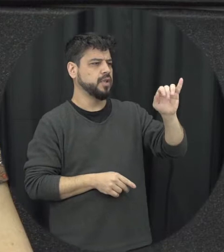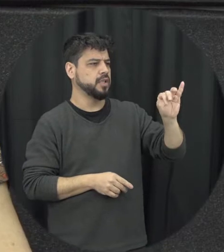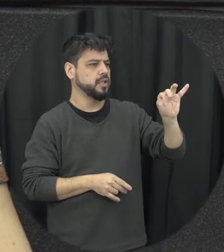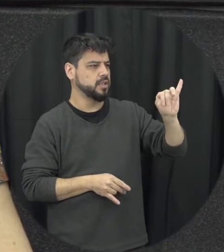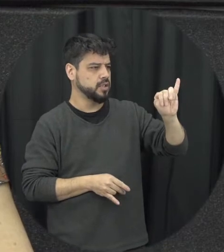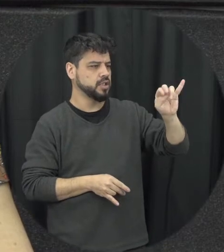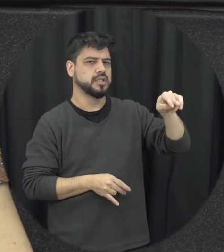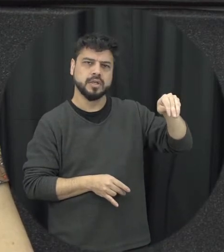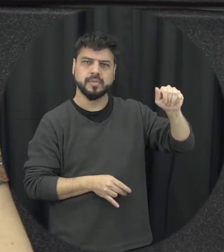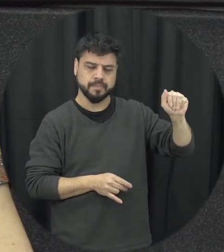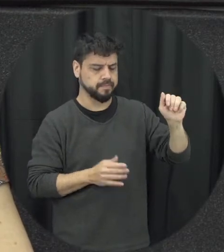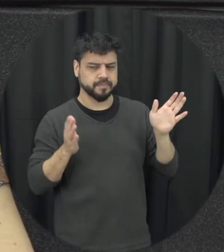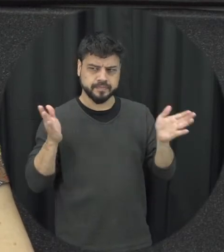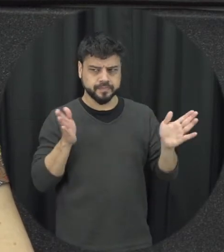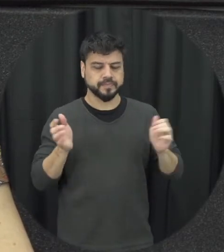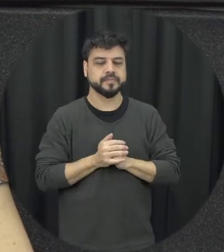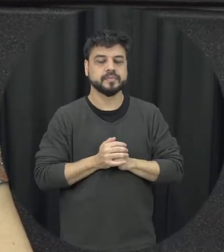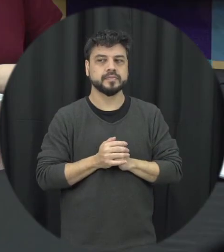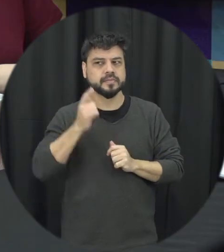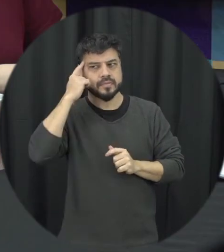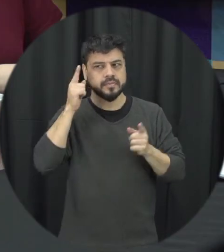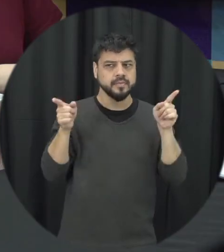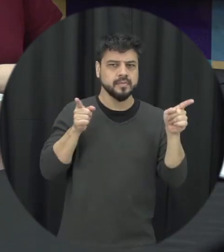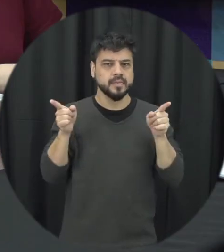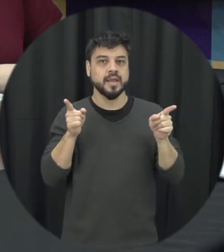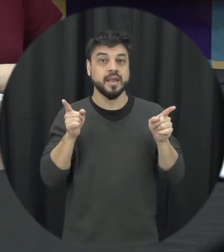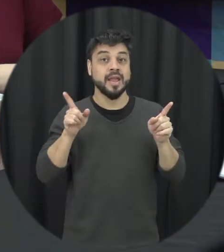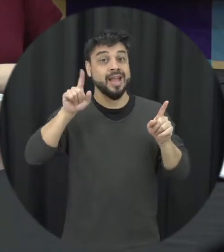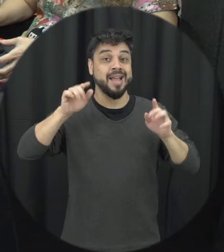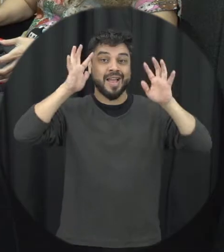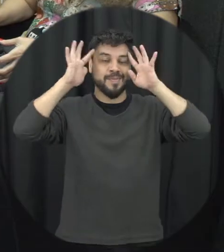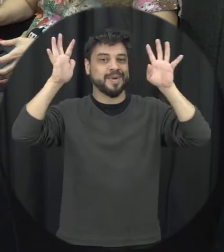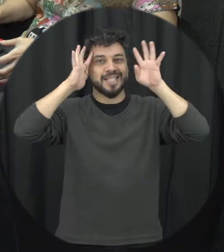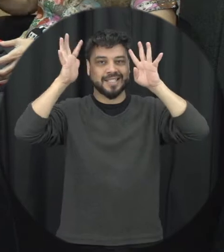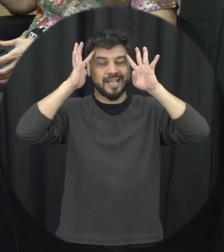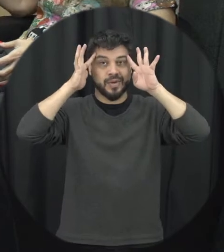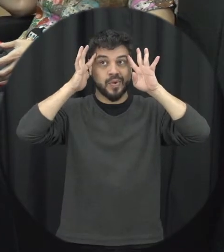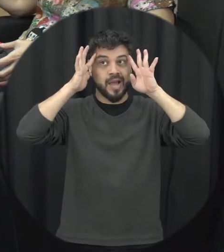que quando a gente constrói esses essas idéias fica muitas vezes um imaginário fixo de que só